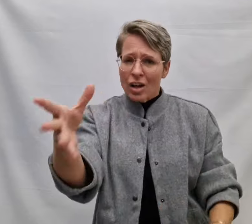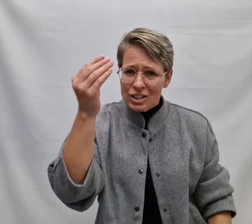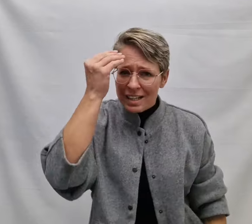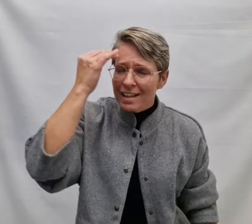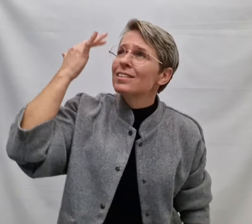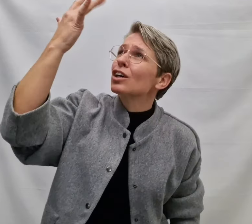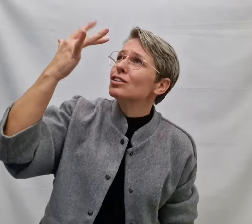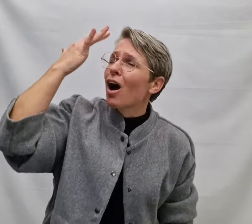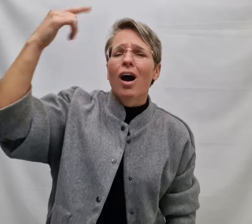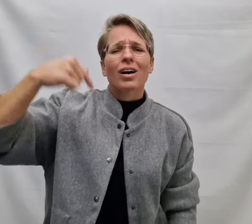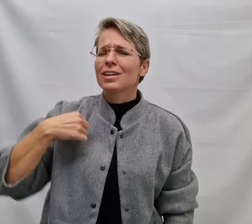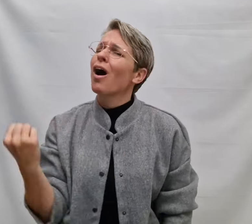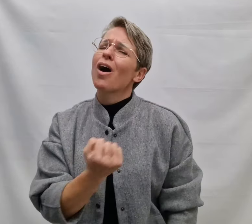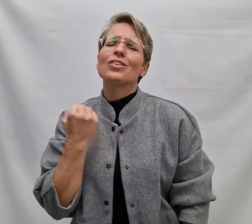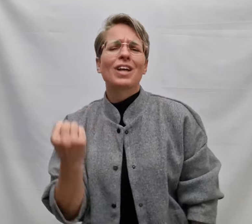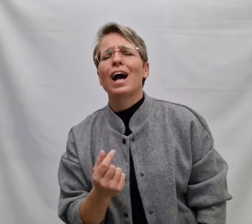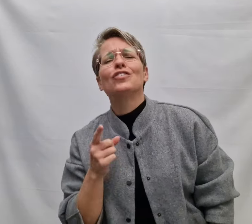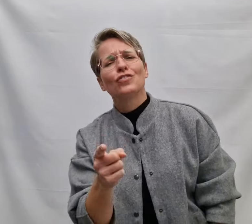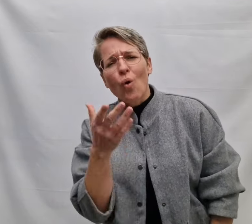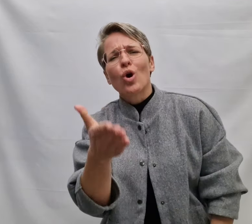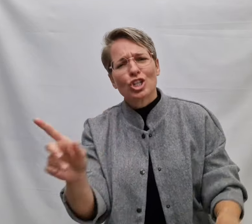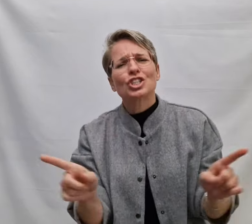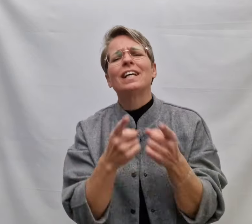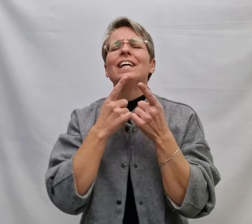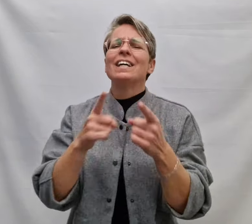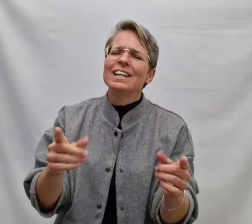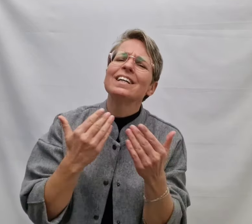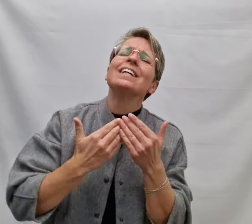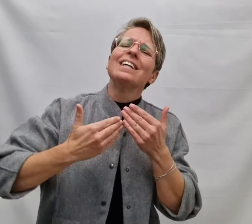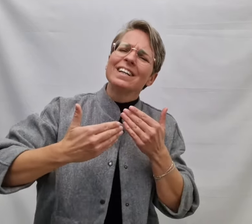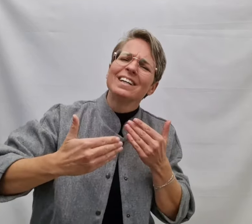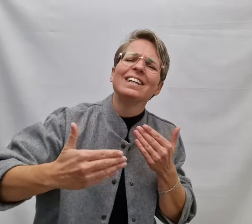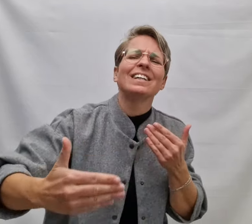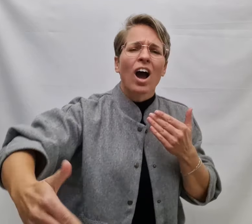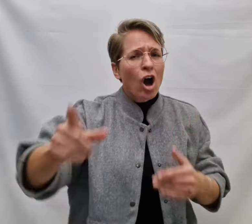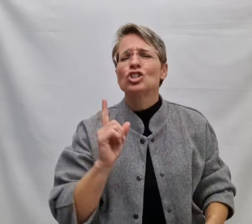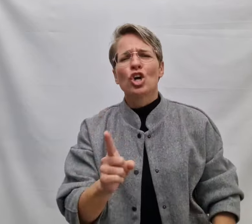En dat ik gedachten altijd voor je zing